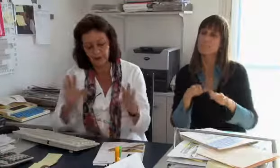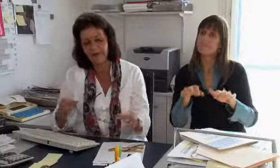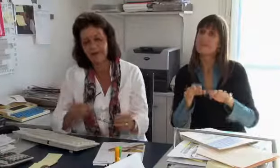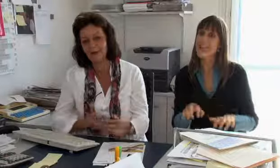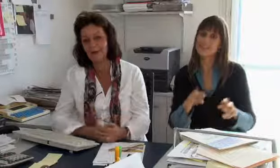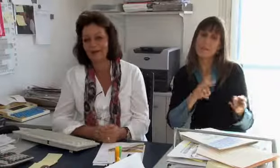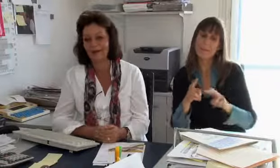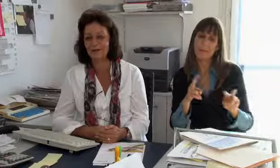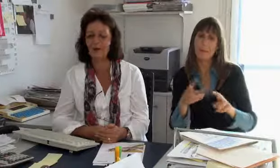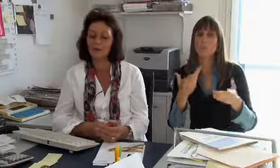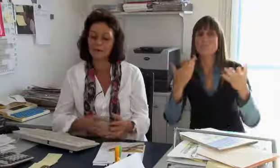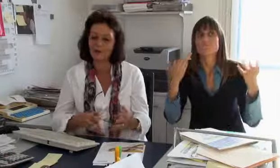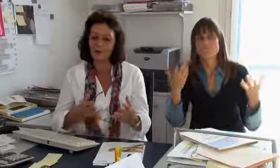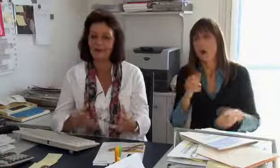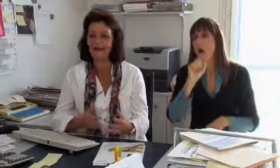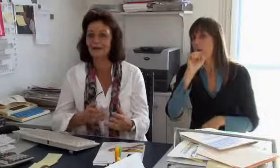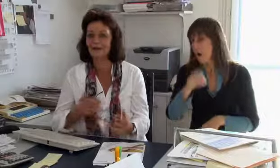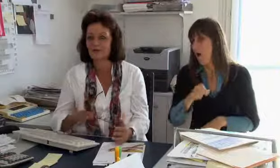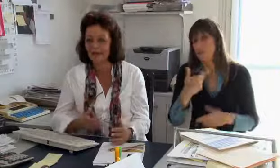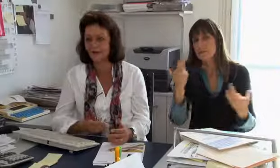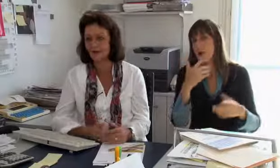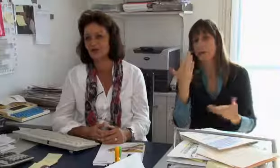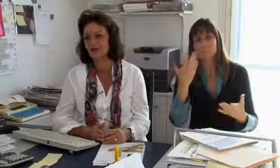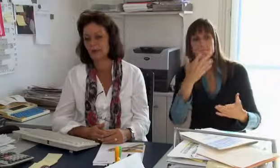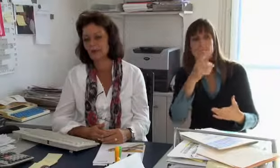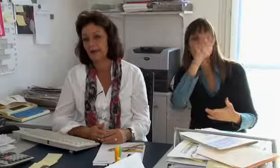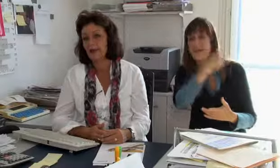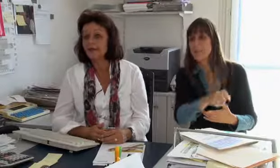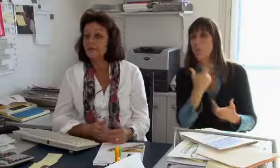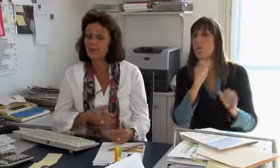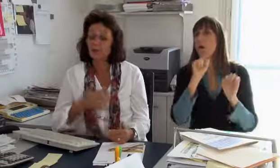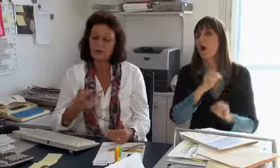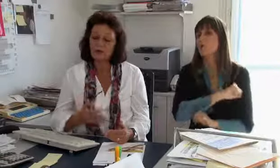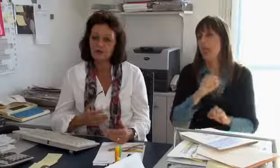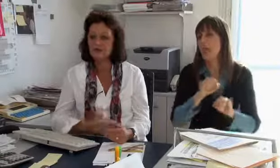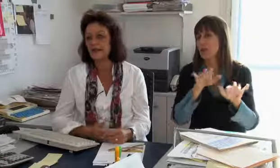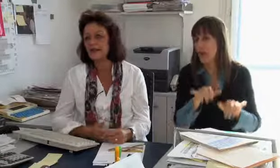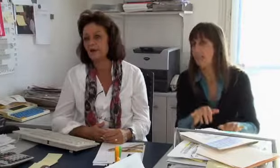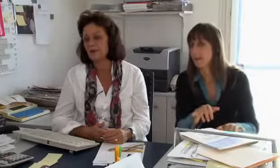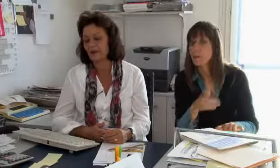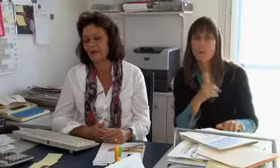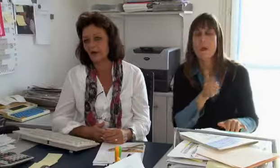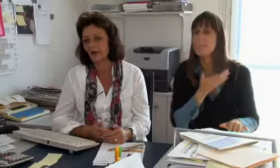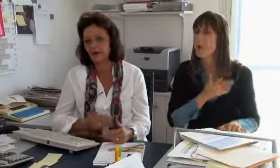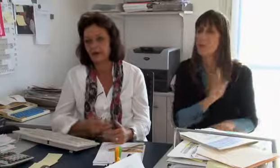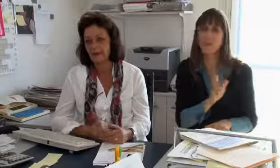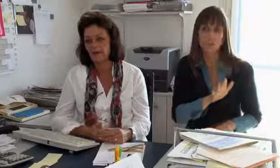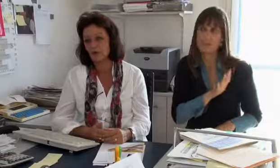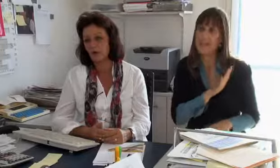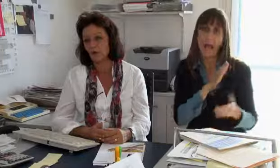Bei einer Textvermittlung kann man einfach irgend jemanden, also schon nicht irgend jemanden, aber man kann eine Person einsetzen welche schnell schreiben kann.